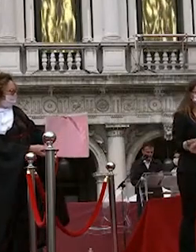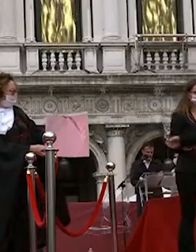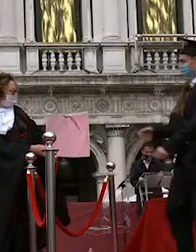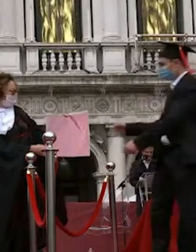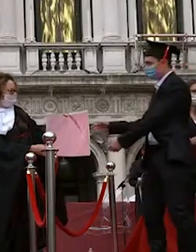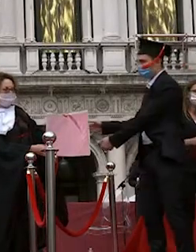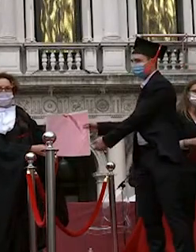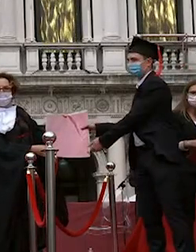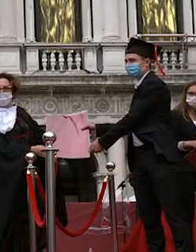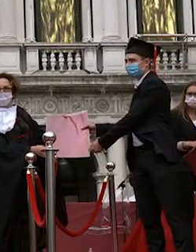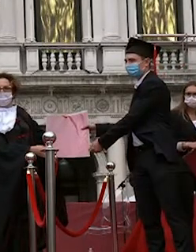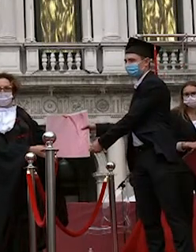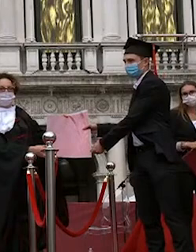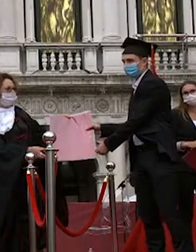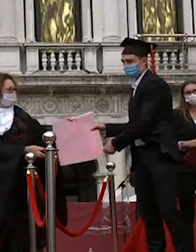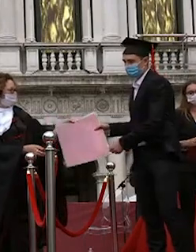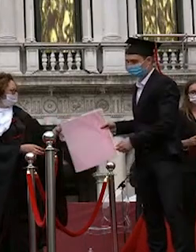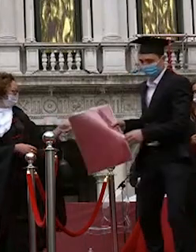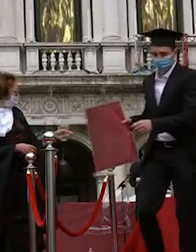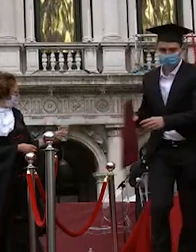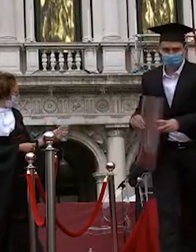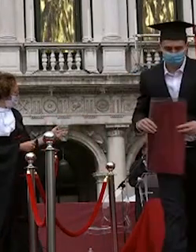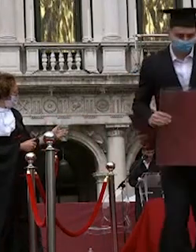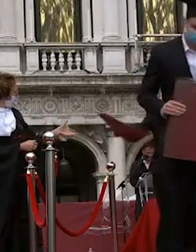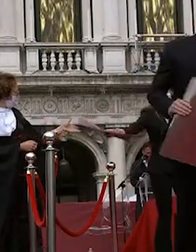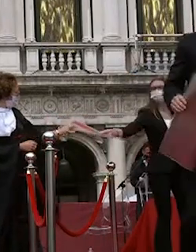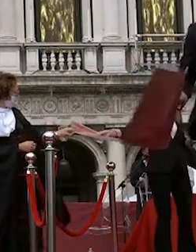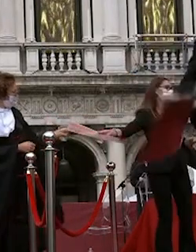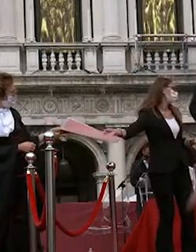elisa della chiesa giorgia reginato